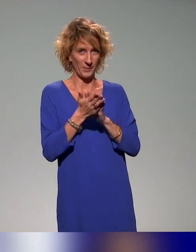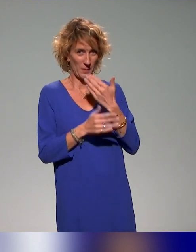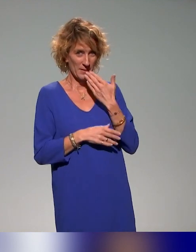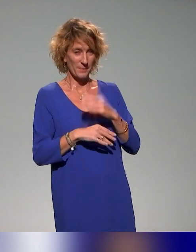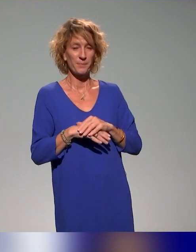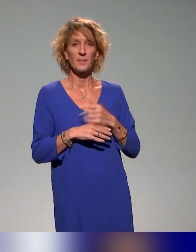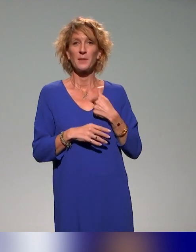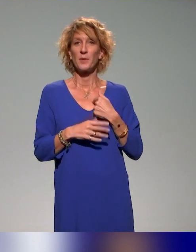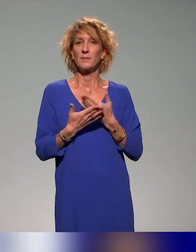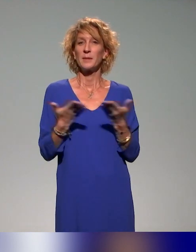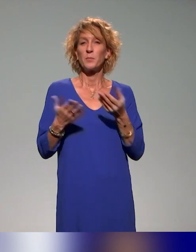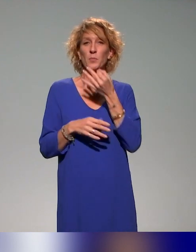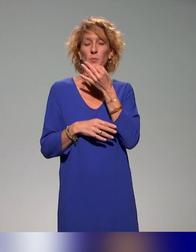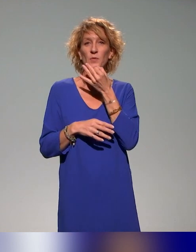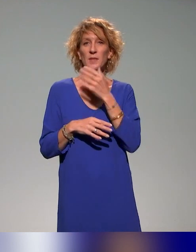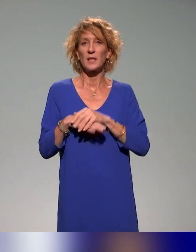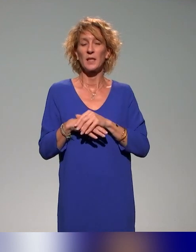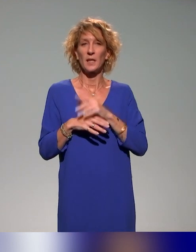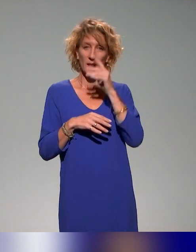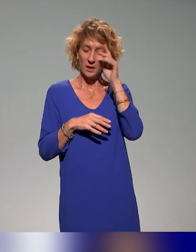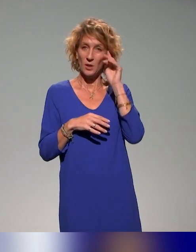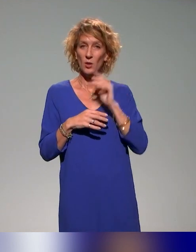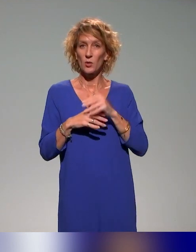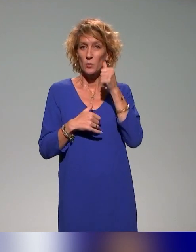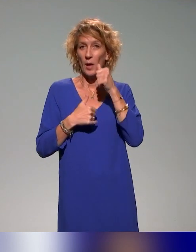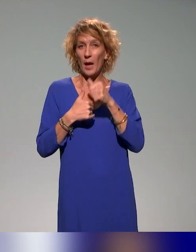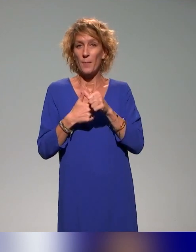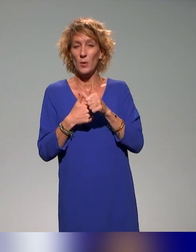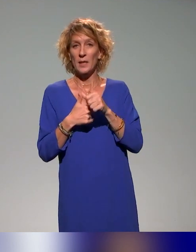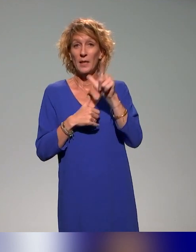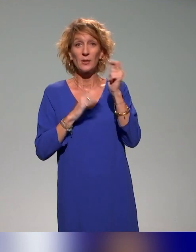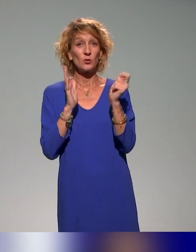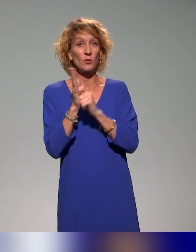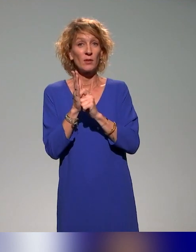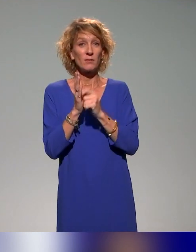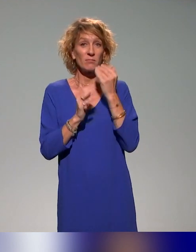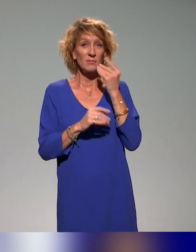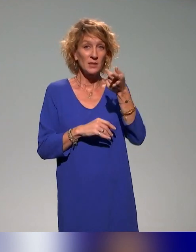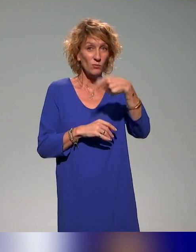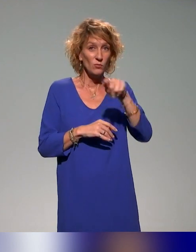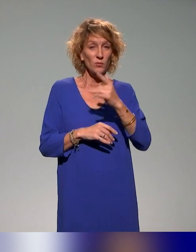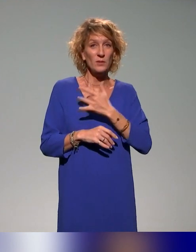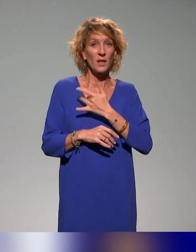Je voulais en profiter pour rappeler juste deux dates, pour ceux qui s'intéressent à la question de l'approche inclusive.